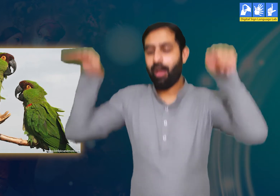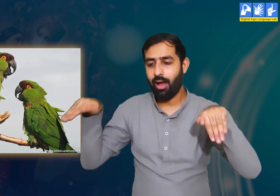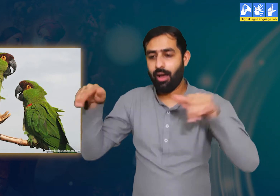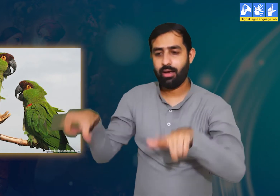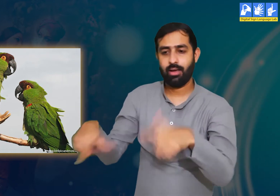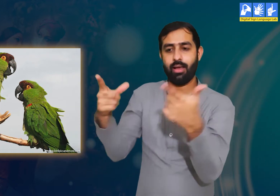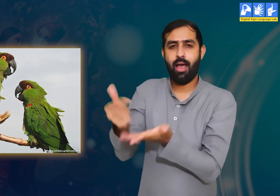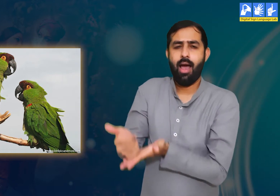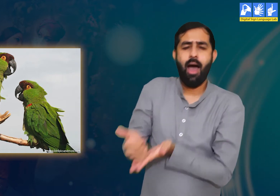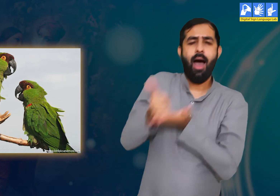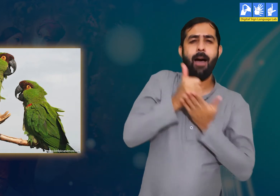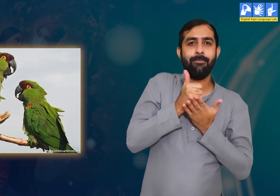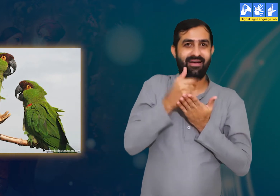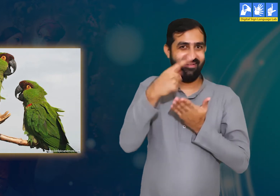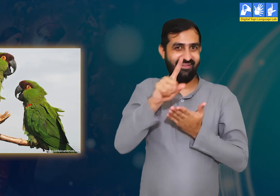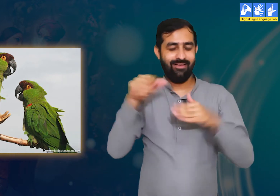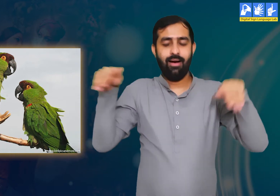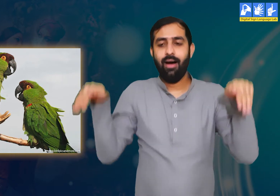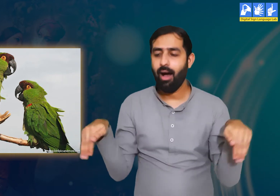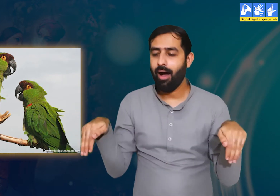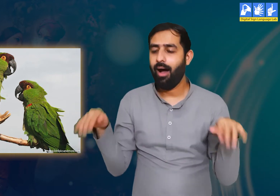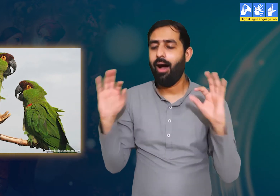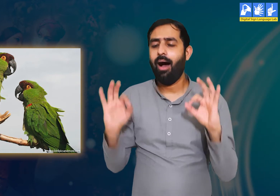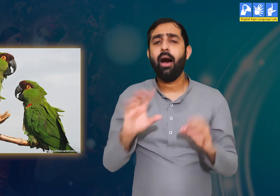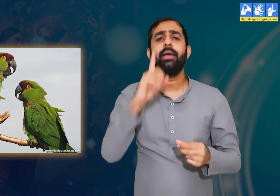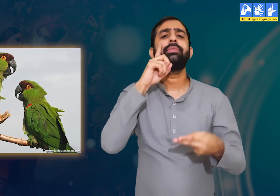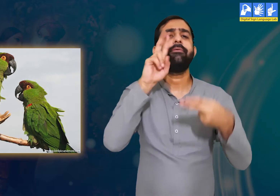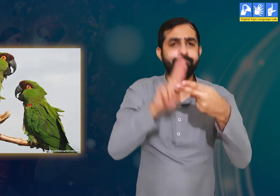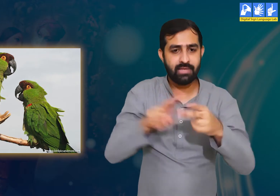वे अपने बैठने के लिए हमेशा पेड़ो की लकड़ियों पर निर्भर रहते हैं I